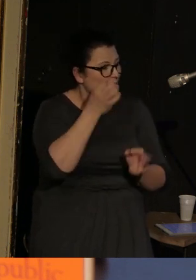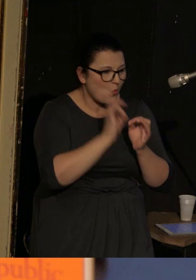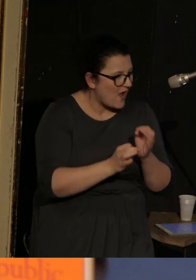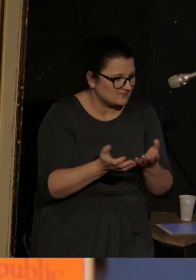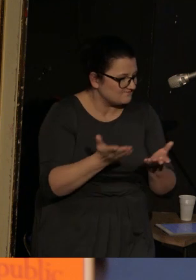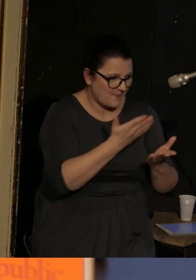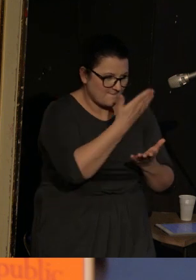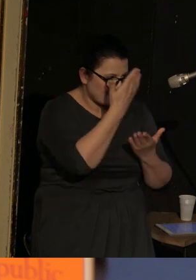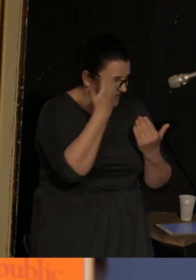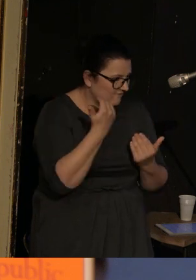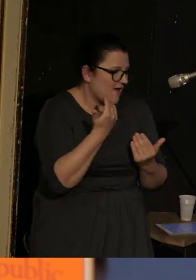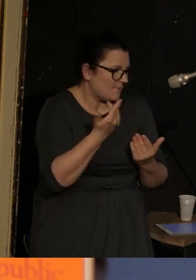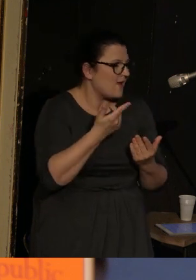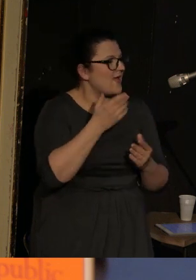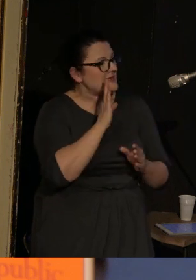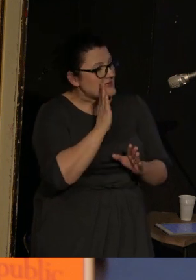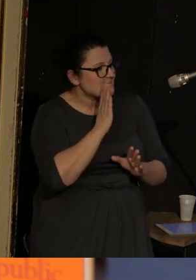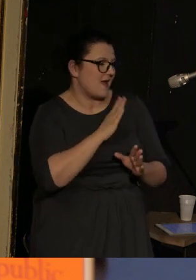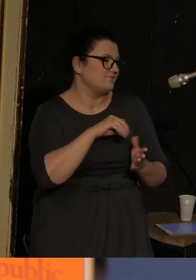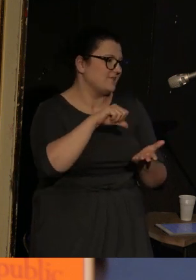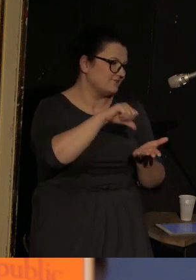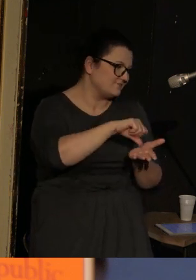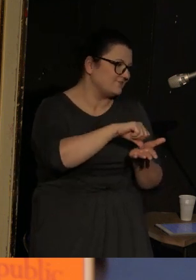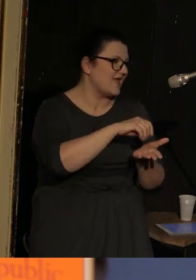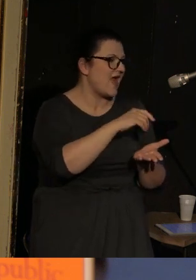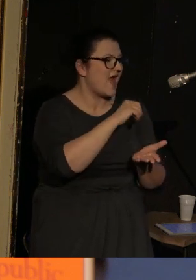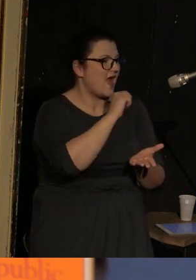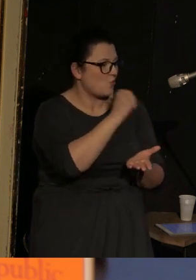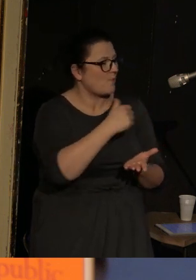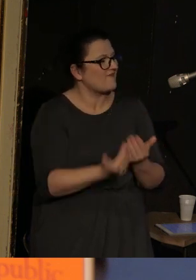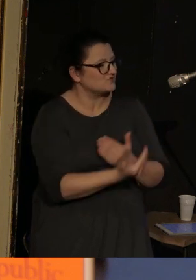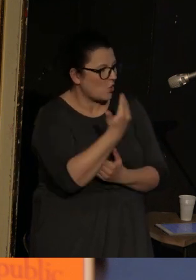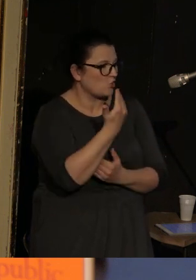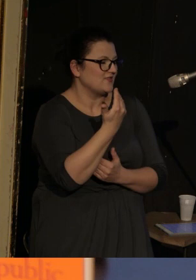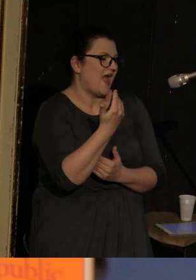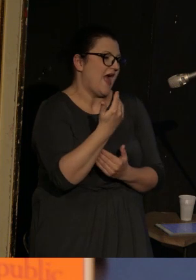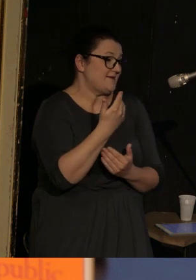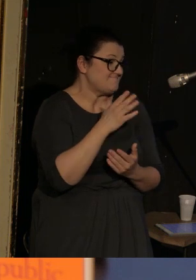ale najprawdopodobniej znajduje się gdzieś w Europie Wschodniej i najprawdopodobniej jest to jakieś terytorium